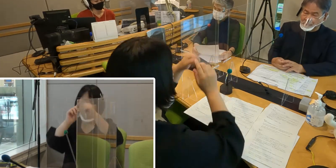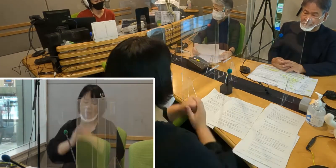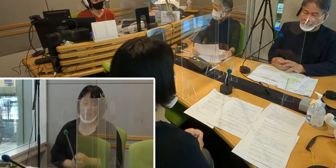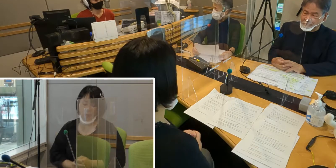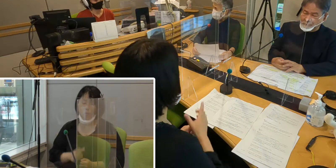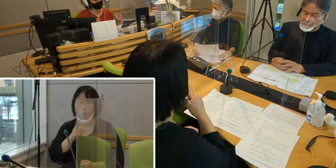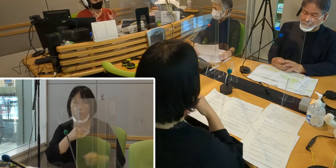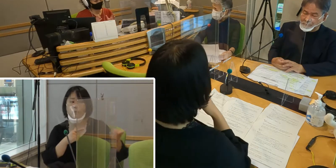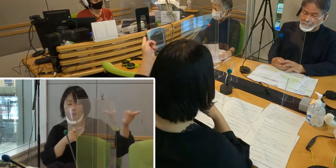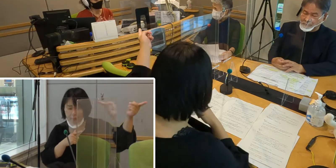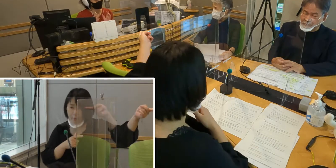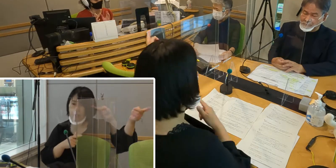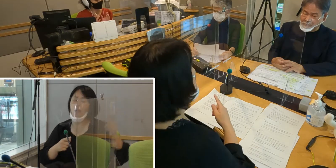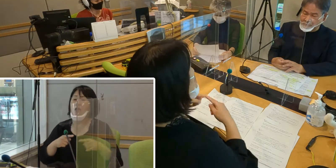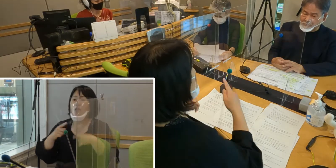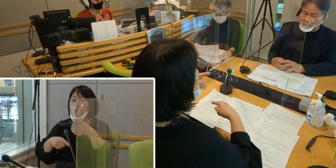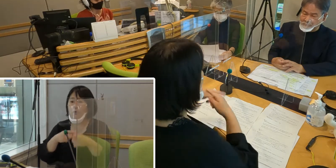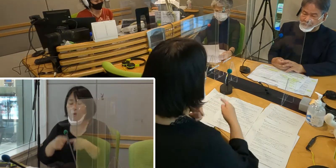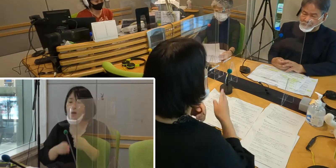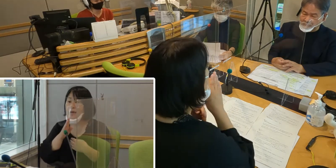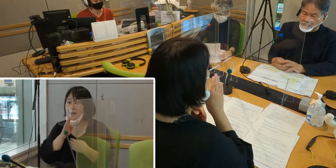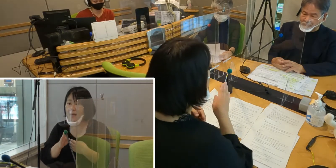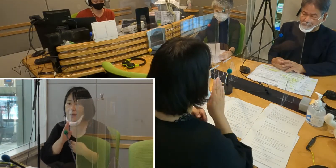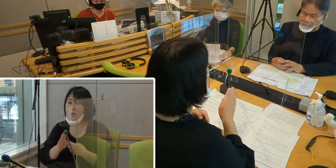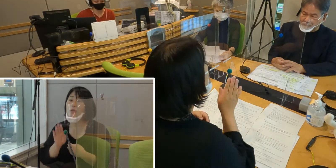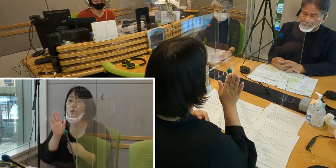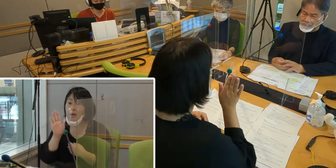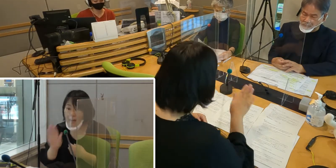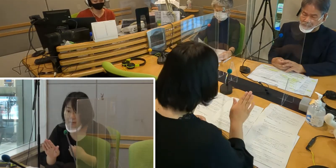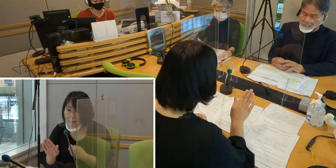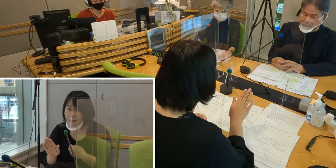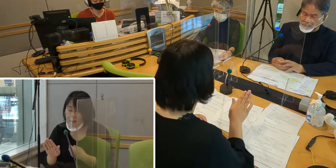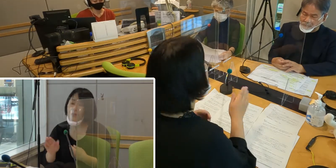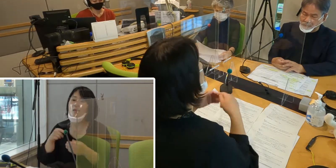（森尾）手話は言語の一つであるということなんですね （高橋）はい